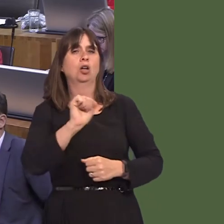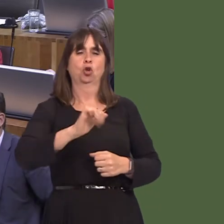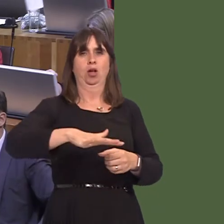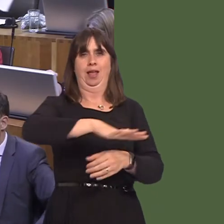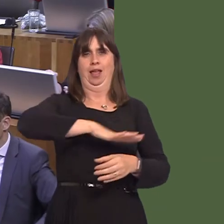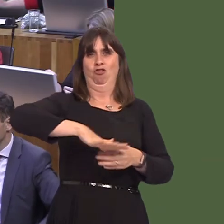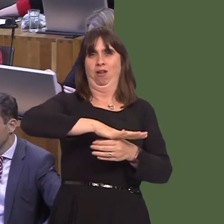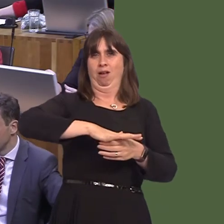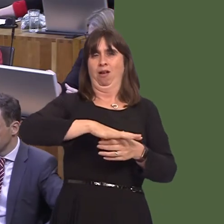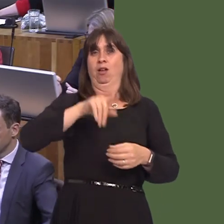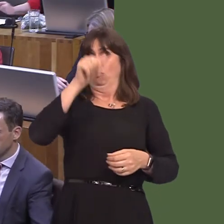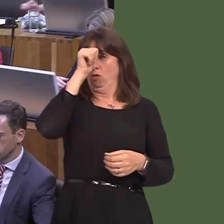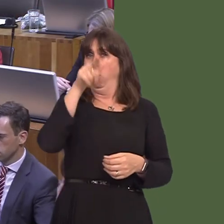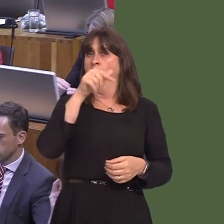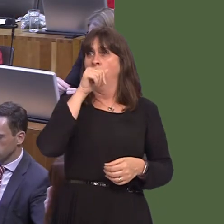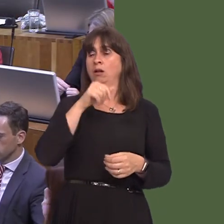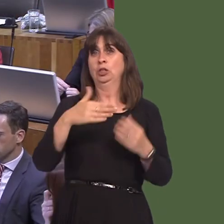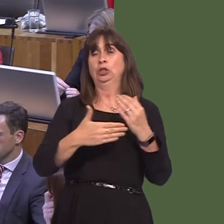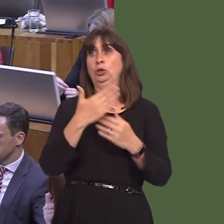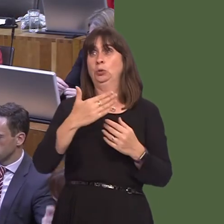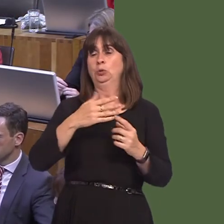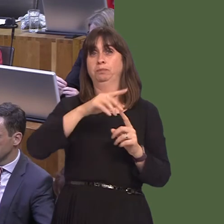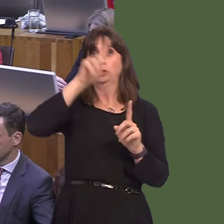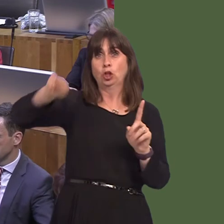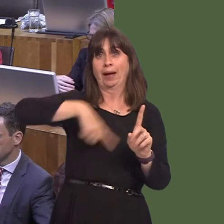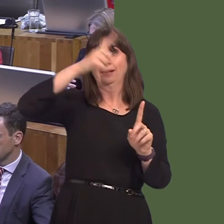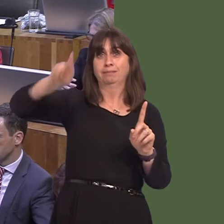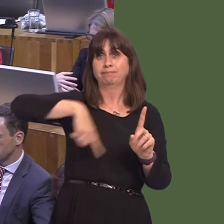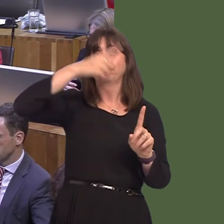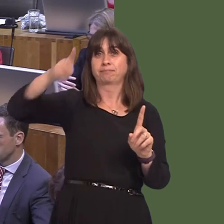knowóhe is seeing the Newtown bypass being constructed as we speak, which I know he's